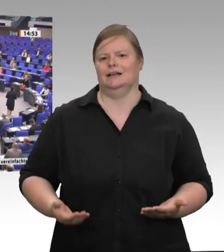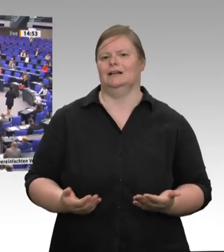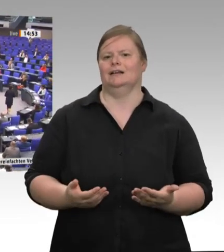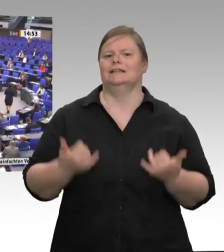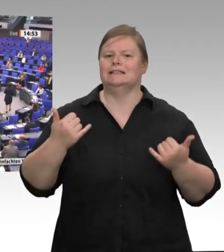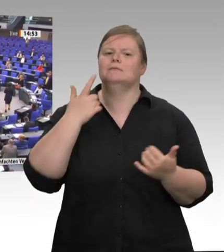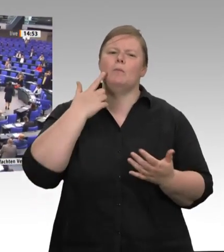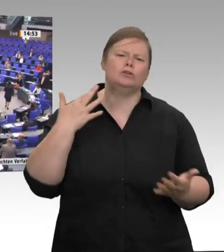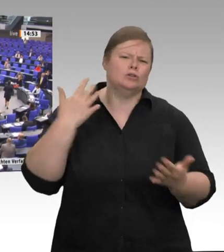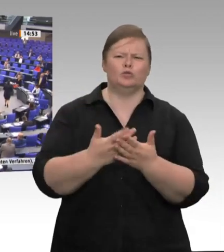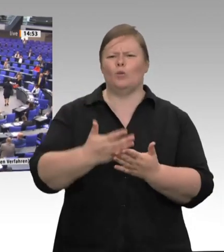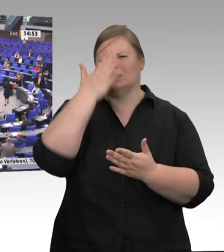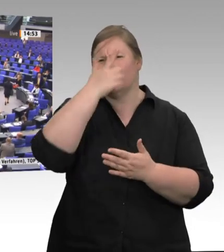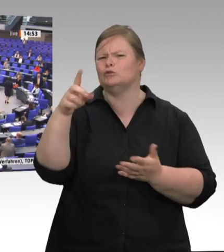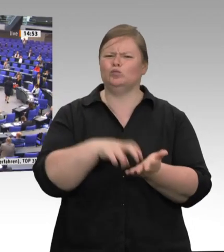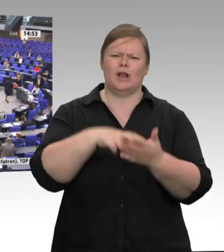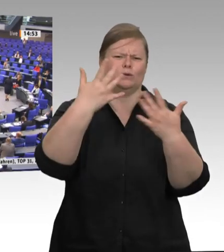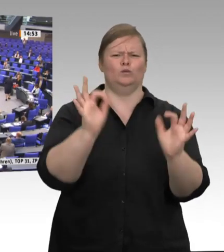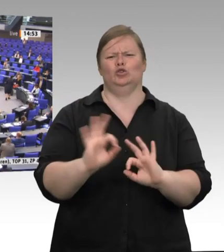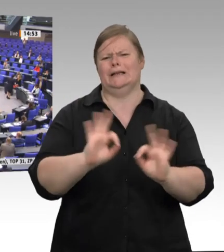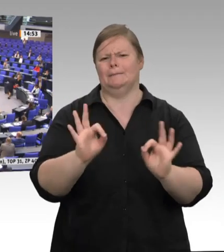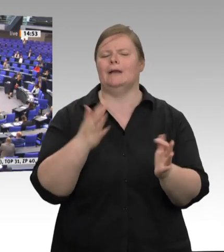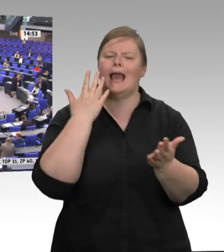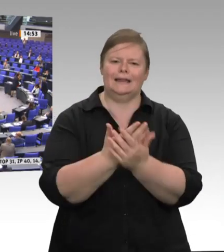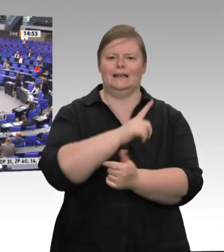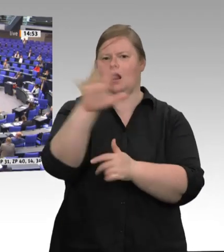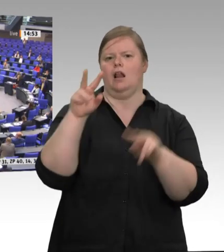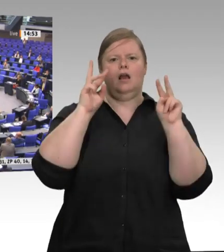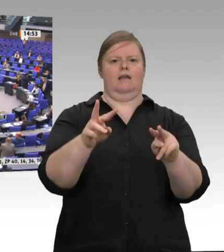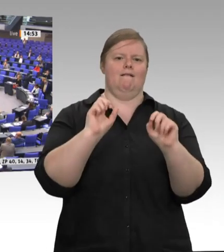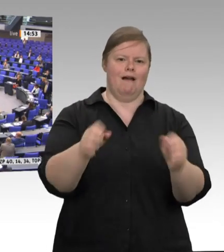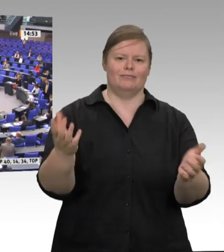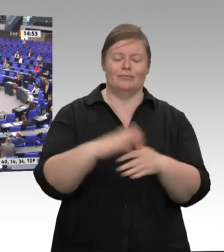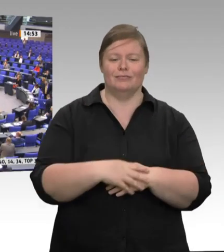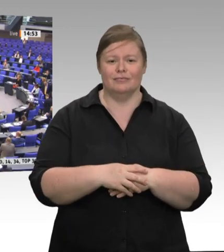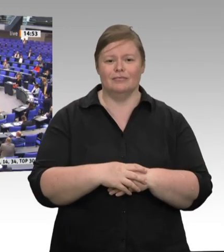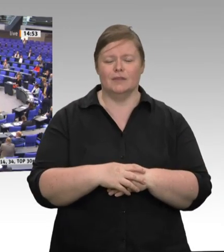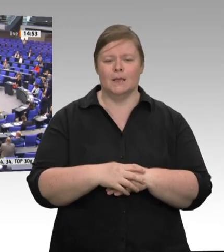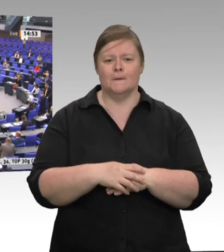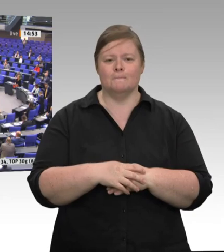super organisierte Verantwortungslosigkeit. Besonders die Zerlegebereiche in den Großschlachtstätten